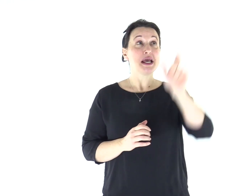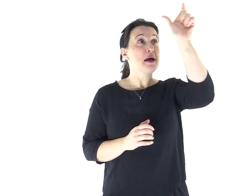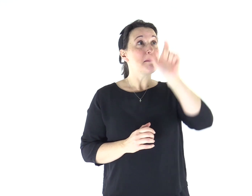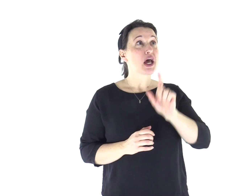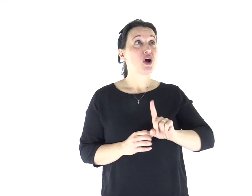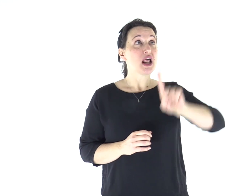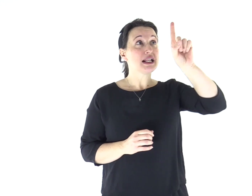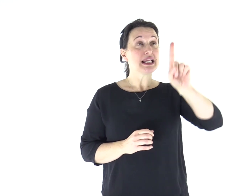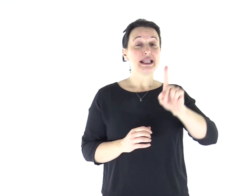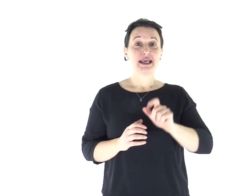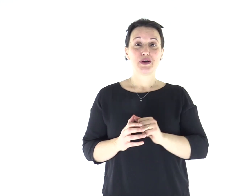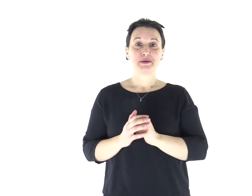Parola di Dio